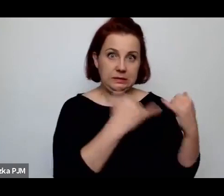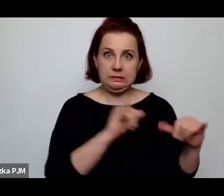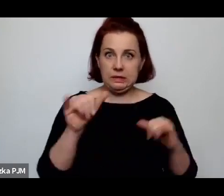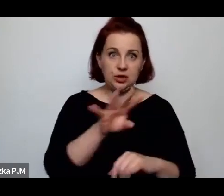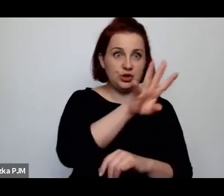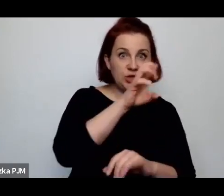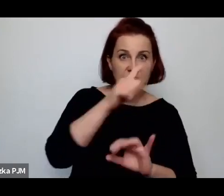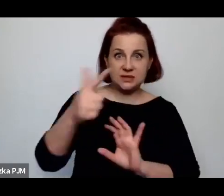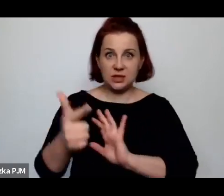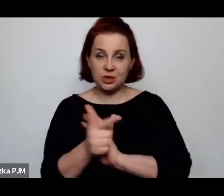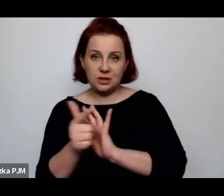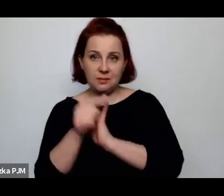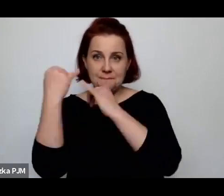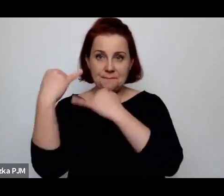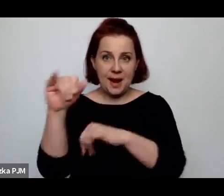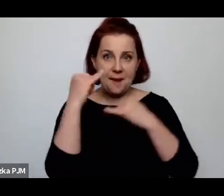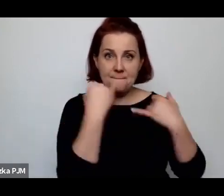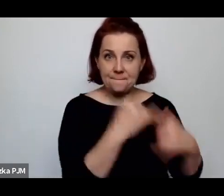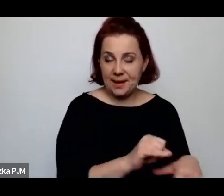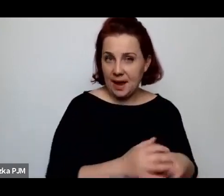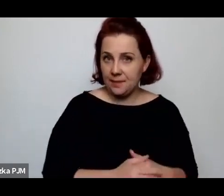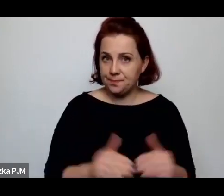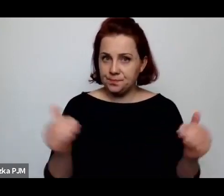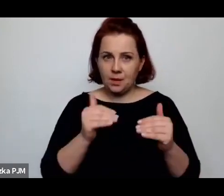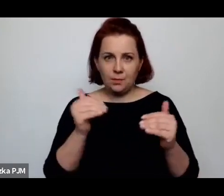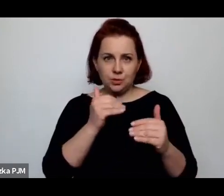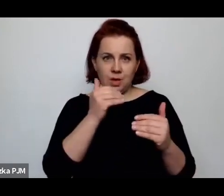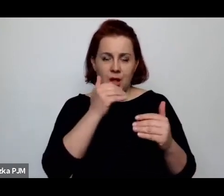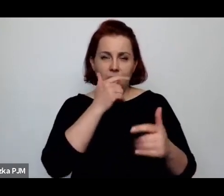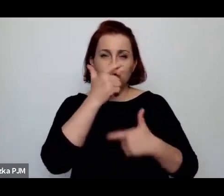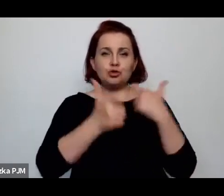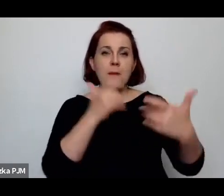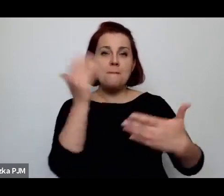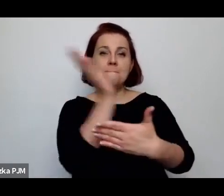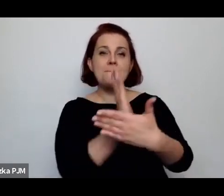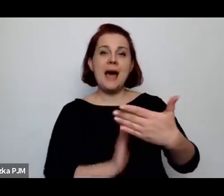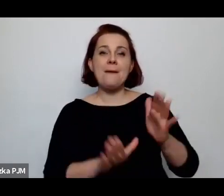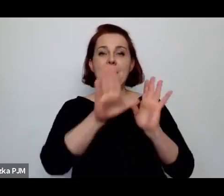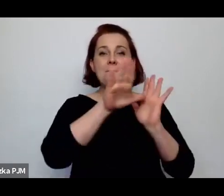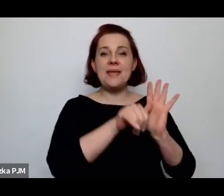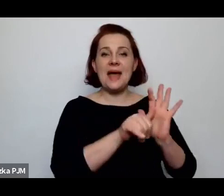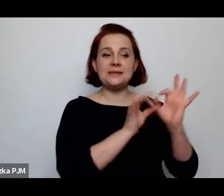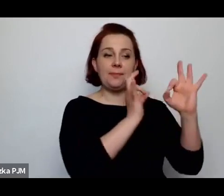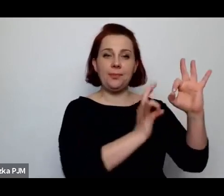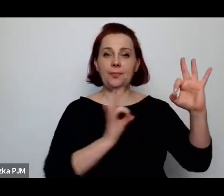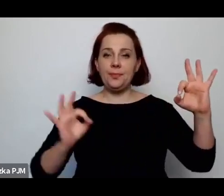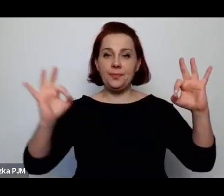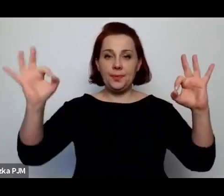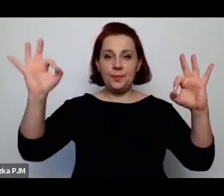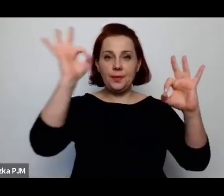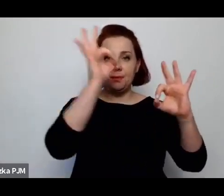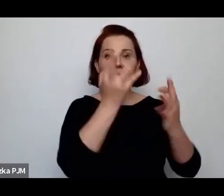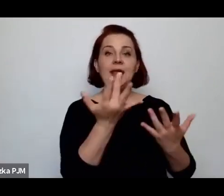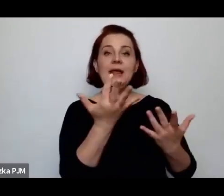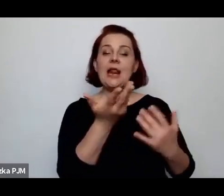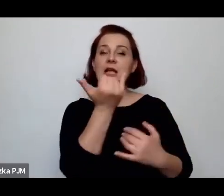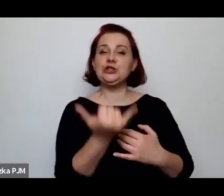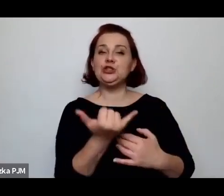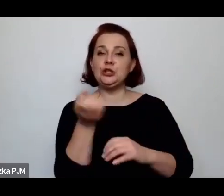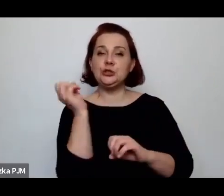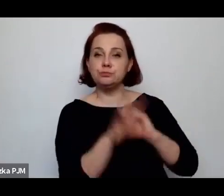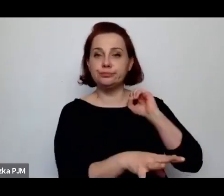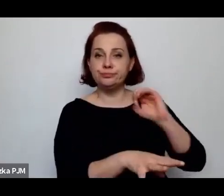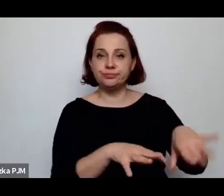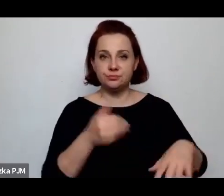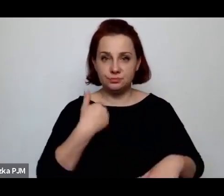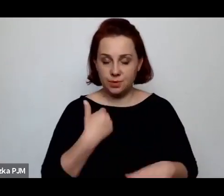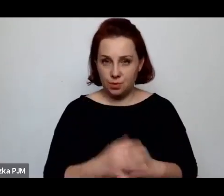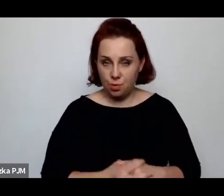można by było zrobić taką mapę miast i ilości czy liczby porzuconych dzieci.